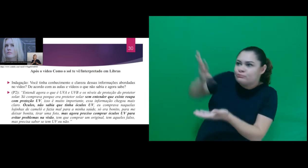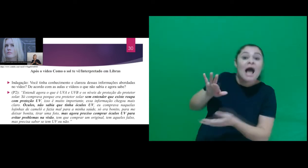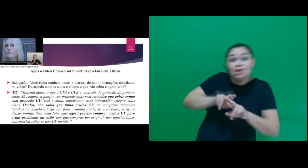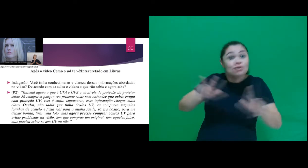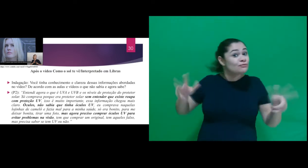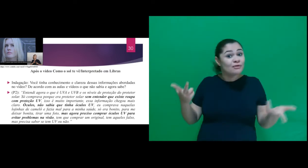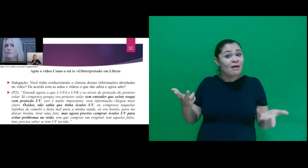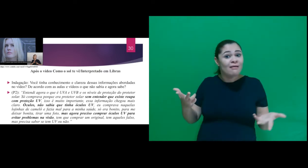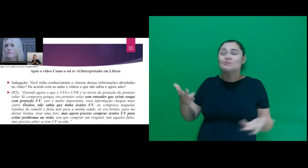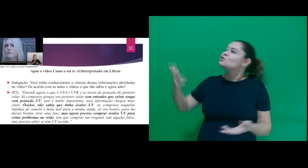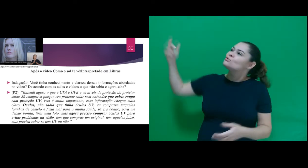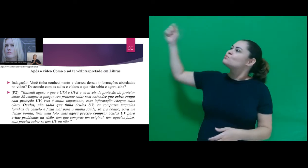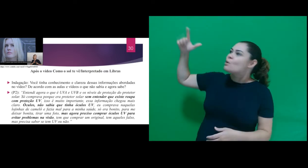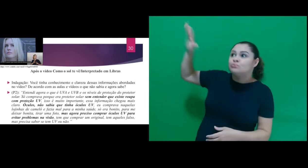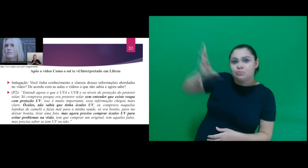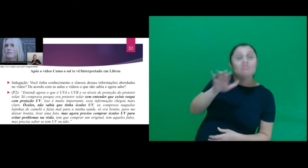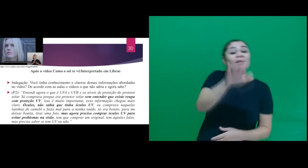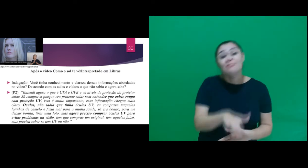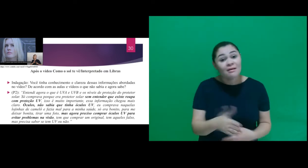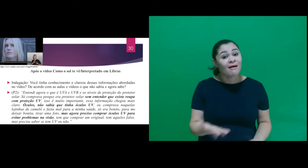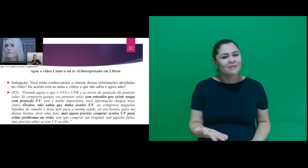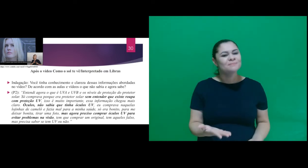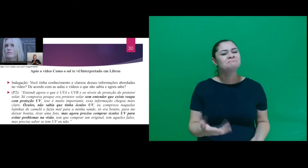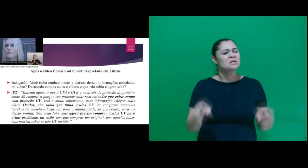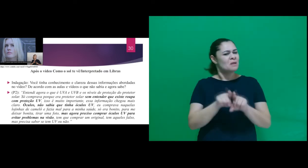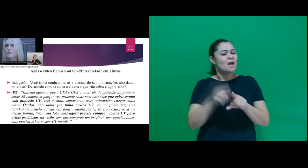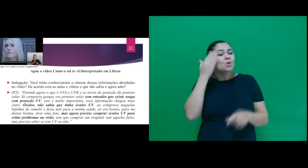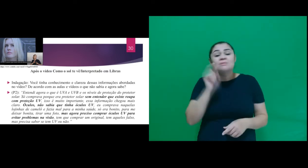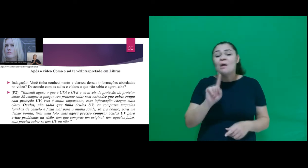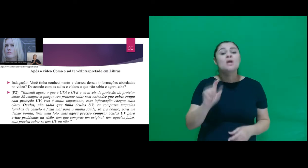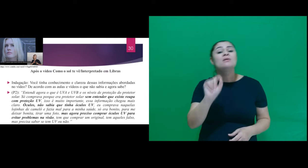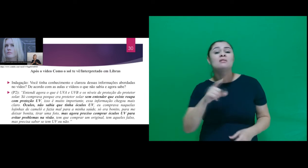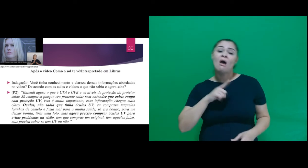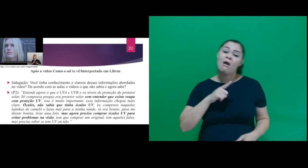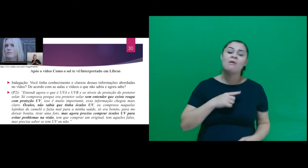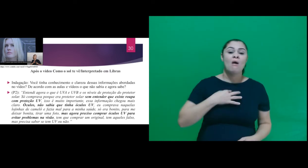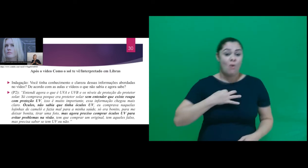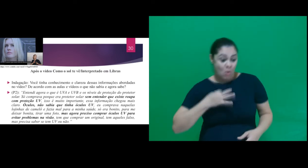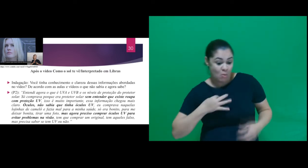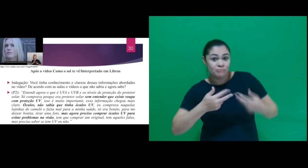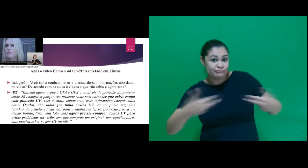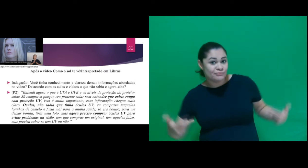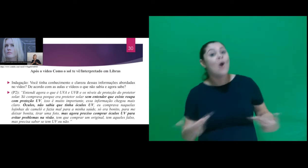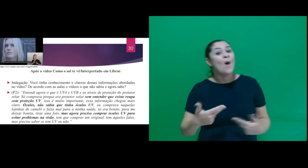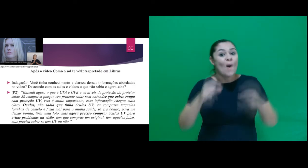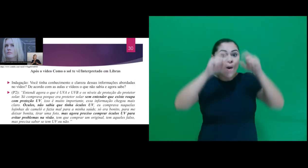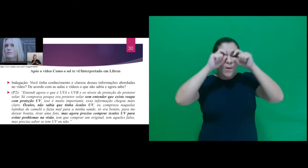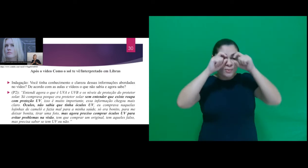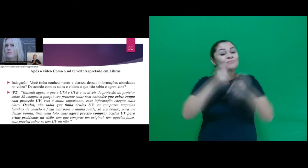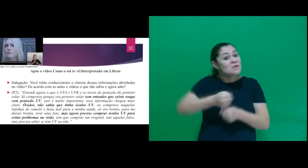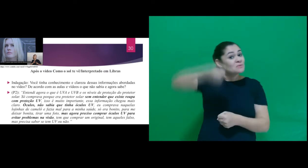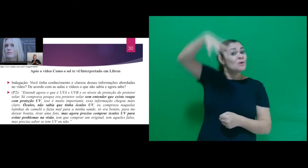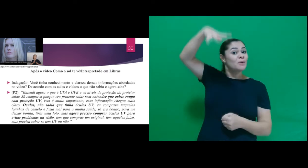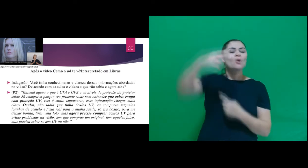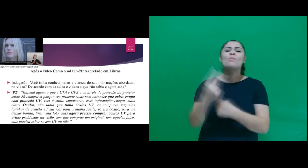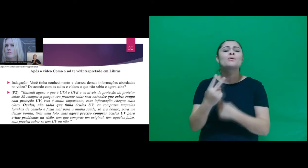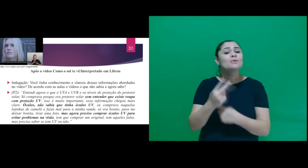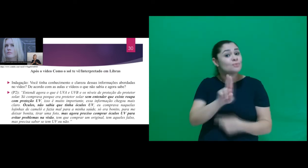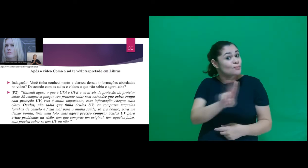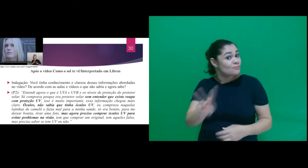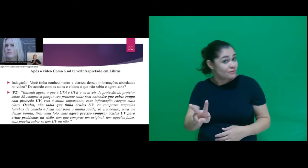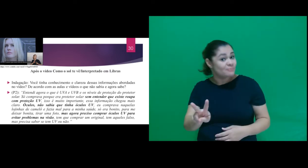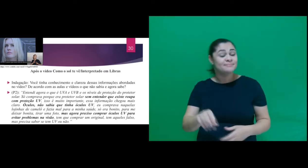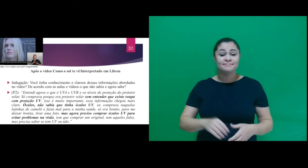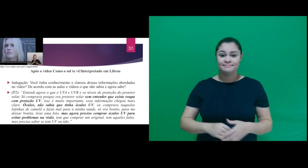do período da tarde e que existem roupas, óculos e sombrinhas com proteção UV. Conforme a resposta do